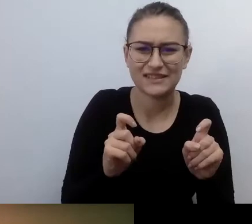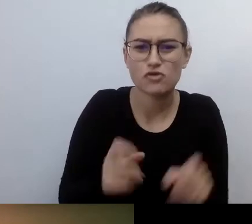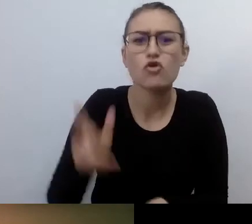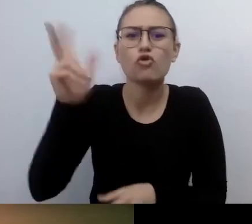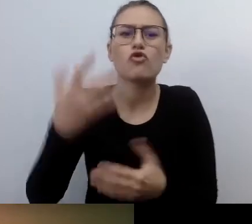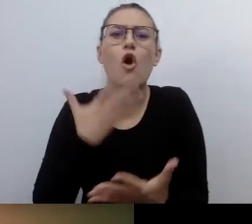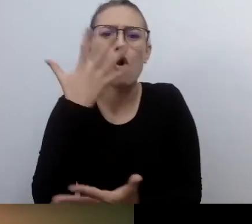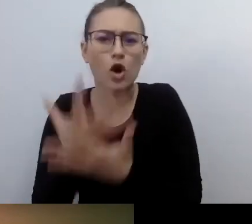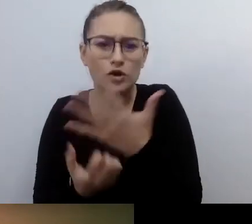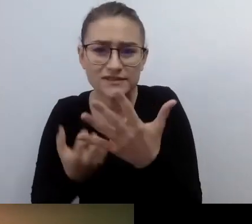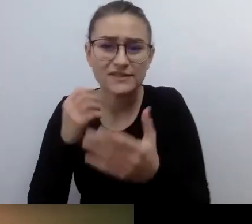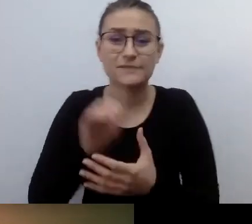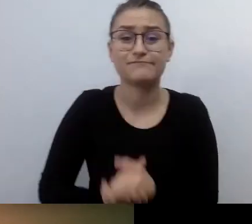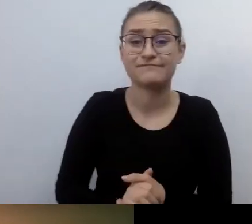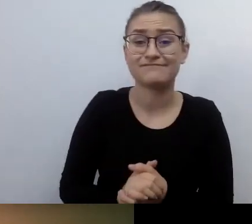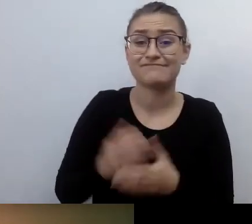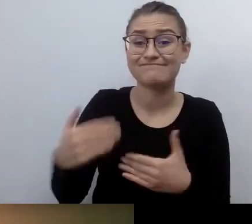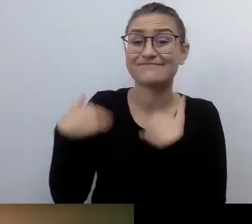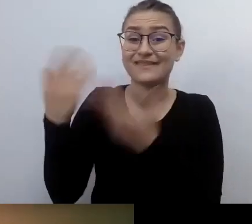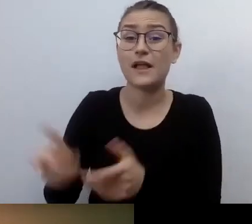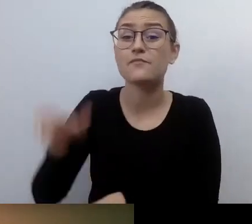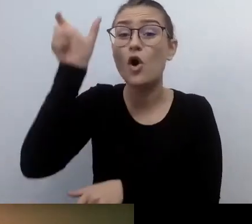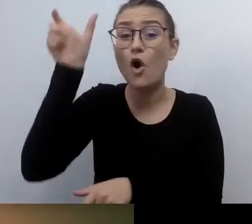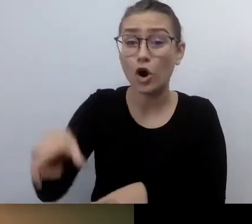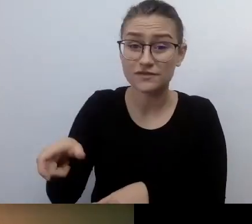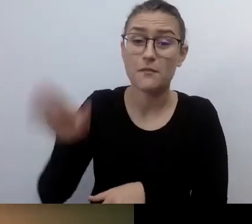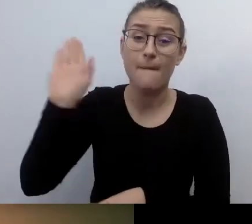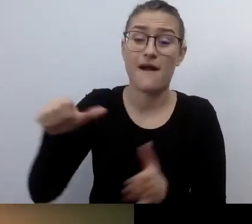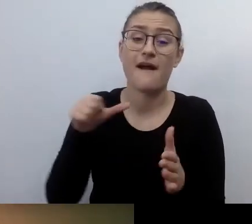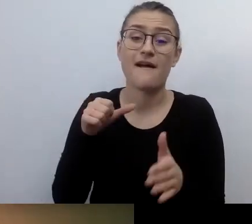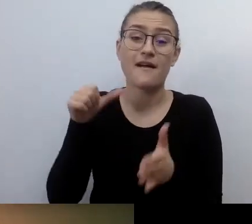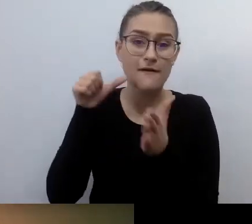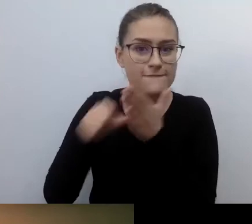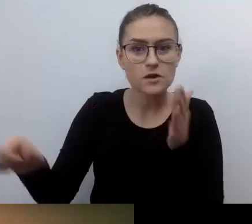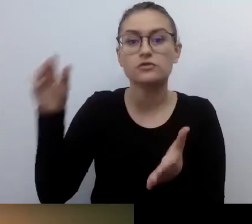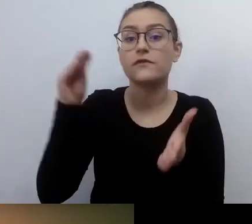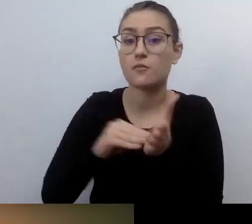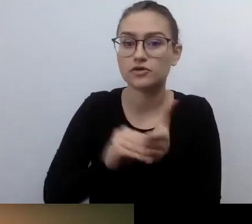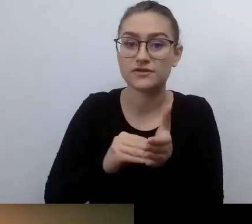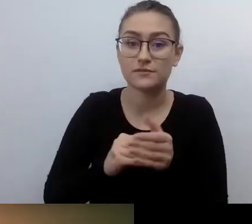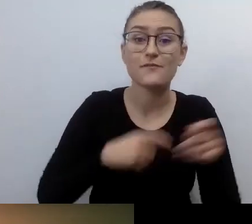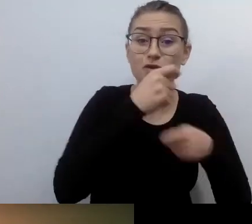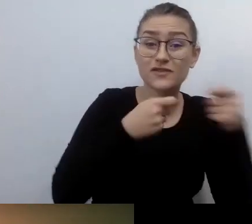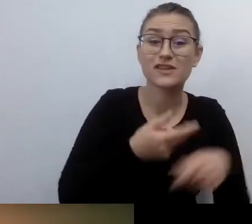Które rozwiązania sprawdzają się najlepiej, a które powinno się wykorzystywać stosunkowo rzadko? Czym jest dostęp alternatywny?